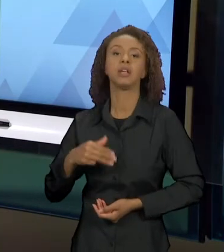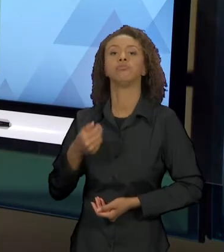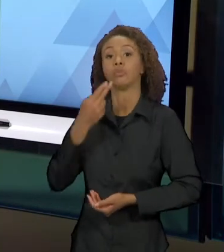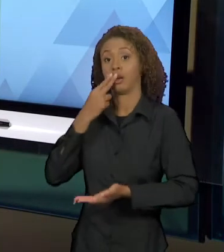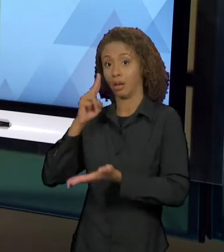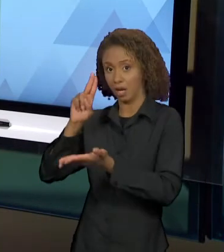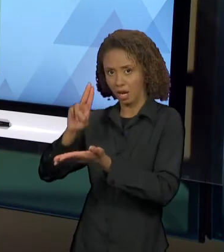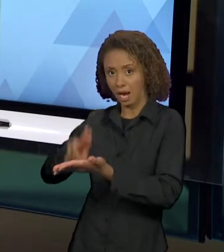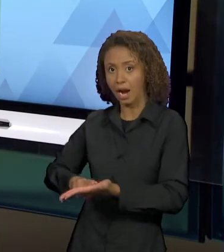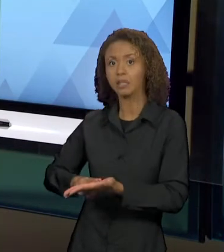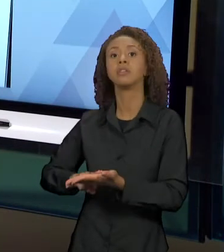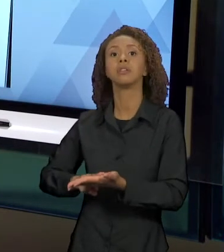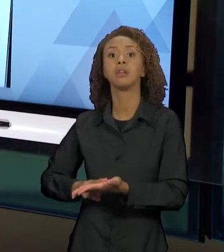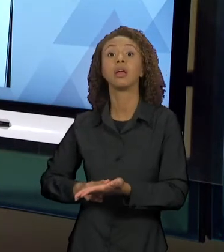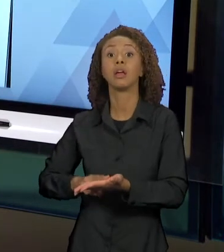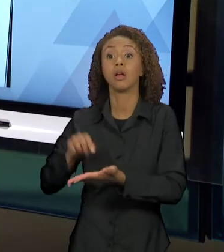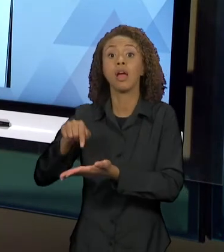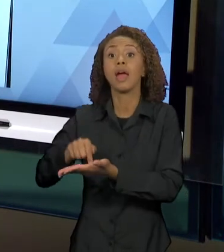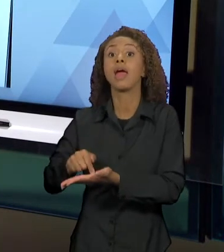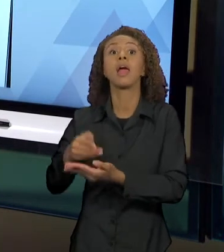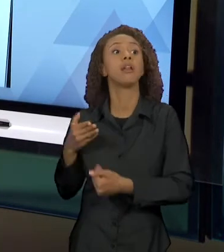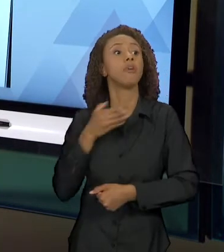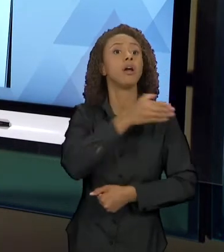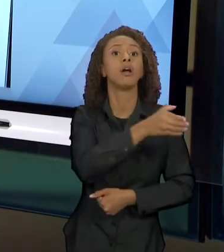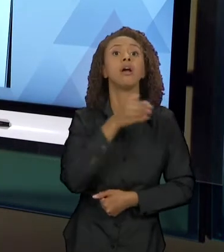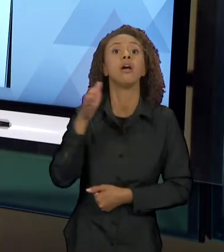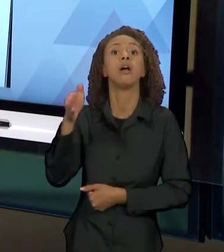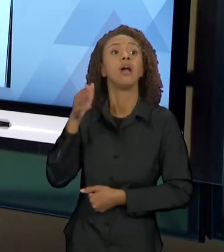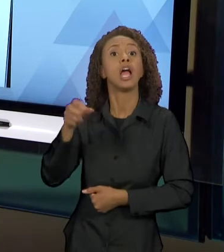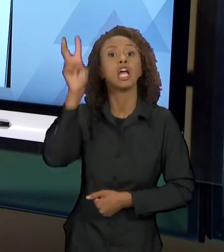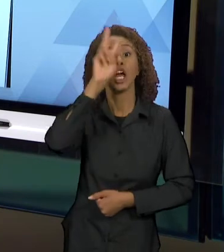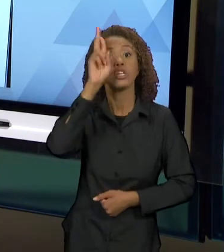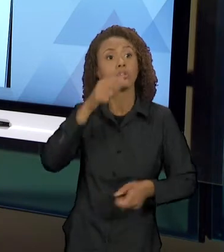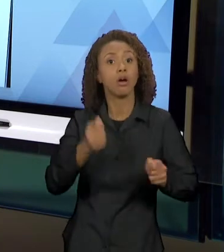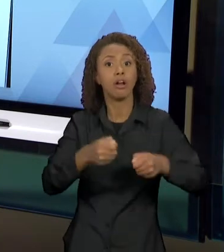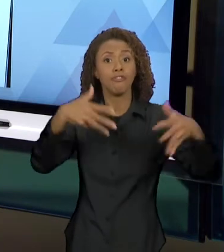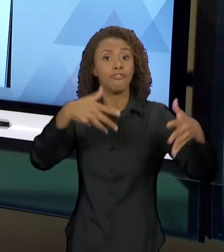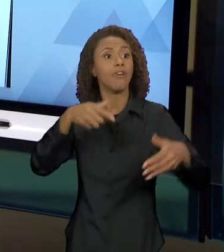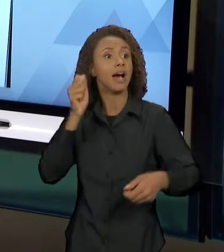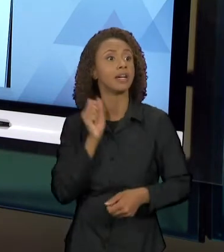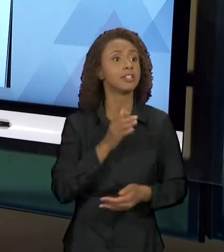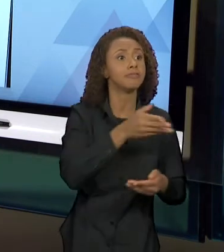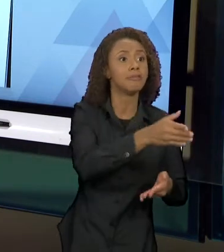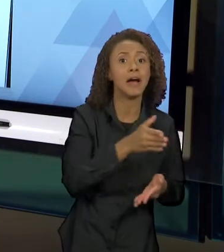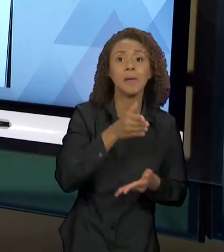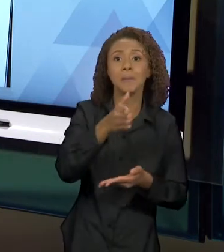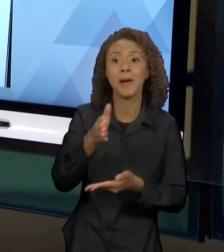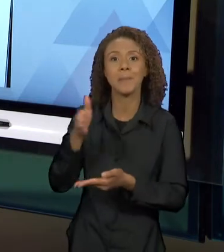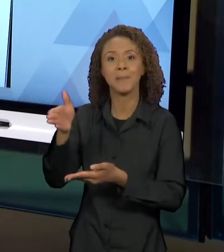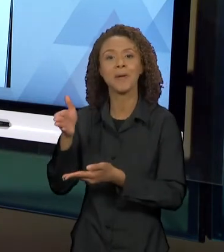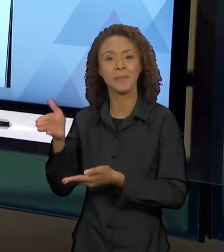CONTOS DE FADAS. E EU SELECIONEI PRA VOCÊS... COMO O RECORTE DESSA AULA FOI PEGANDO UM